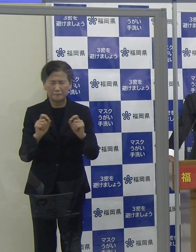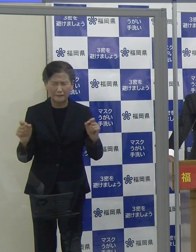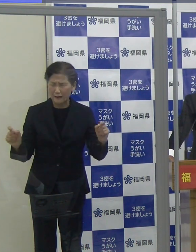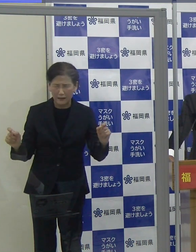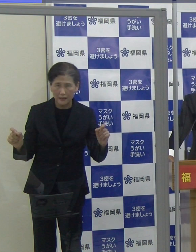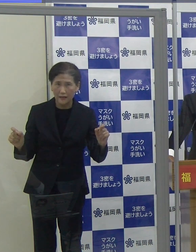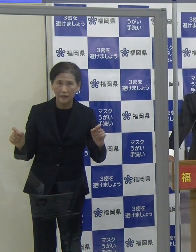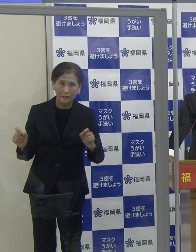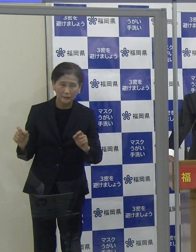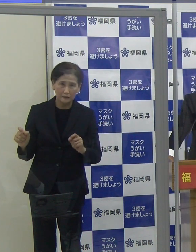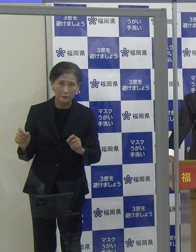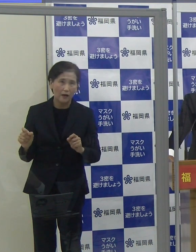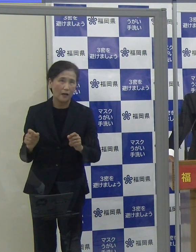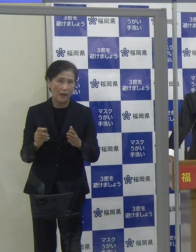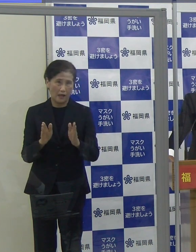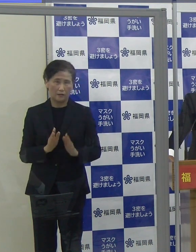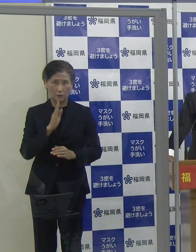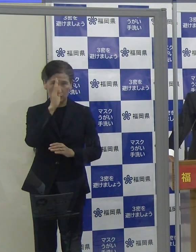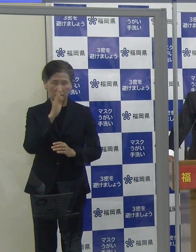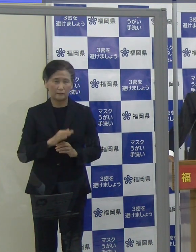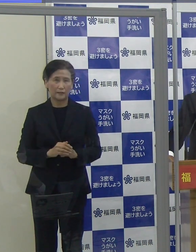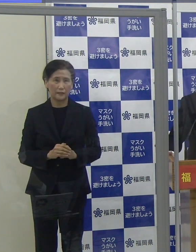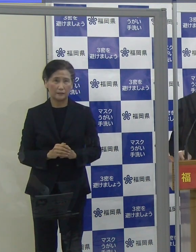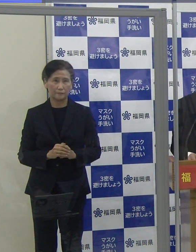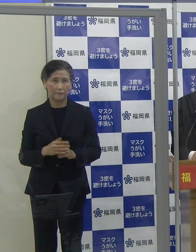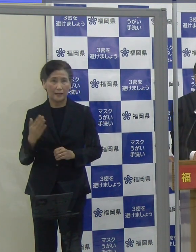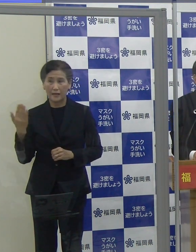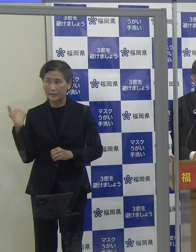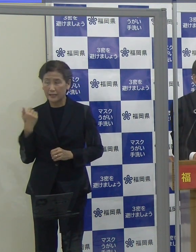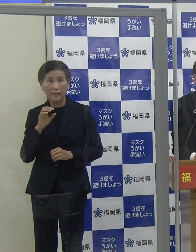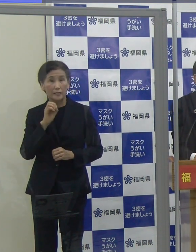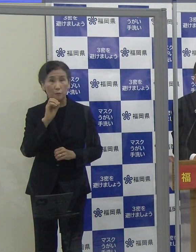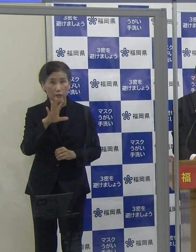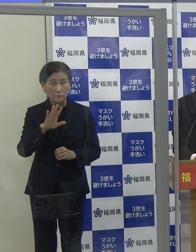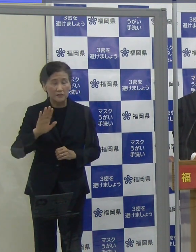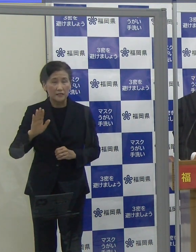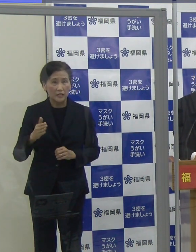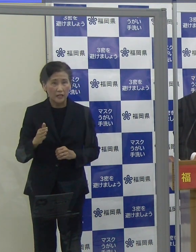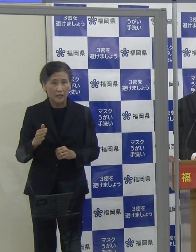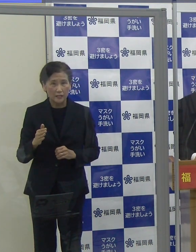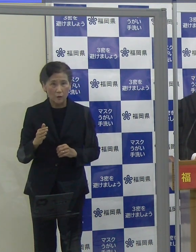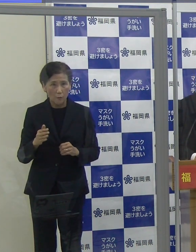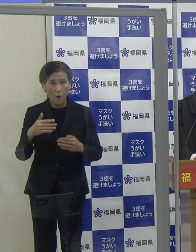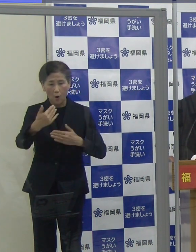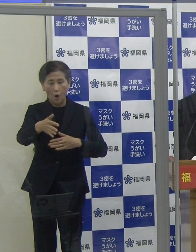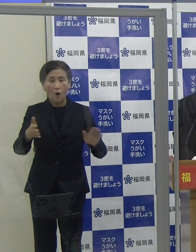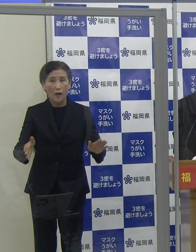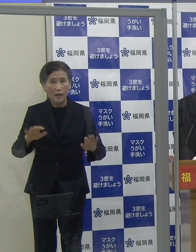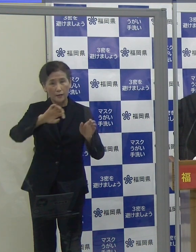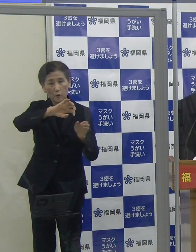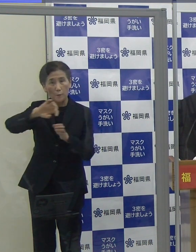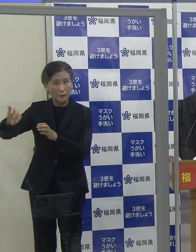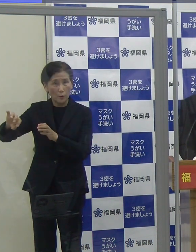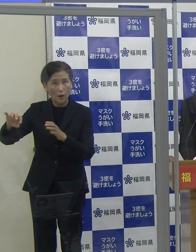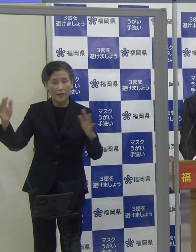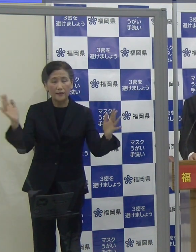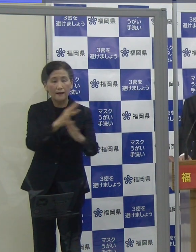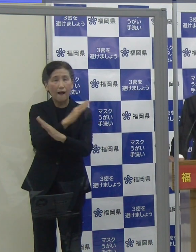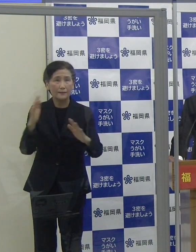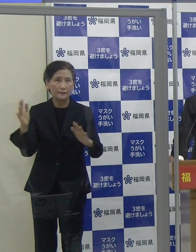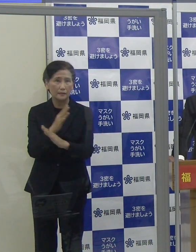また、お部屋の換気をしっかり行っていただきたいと思います。